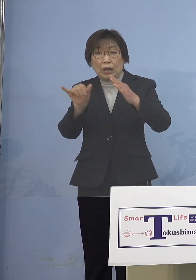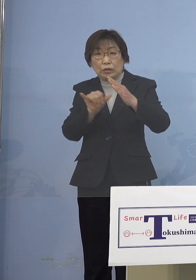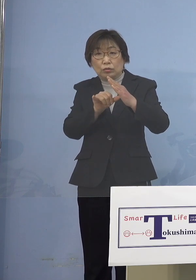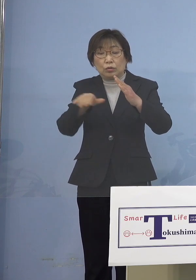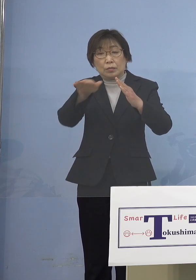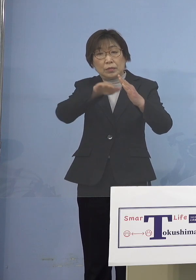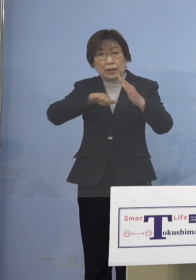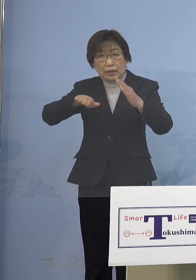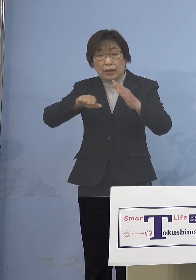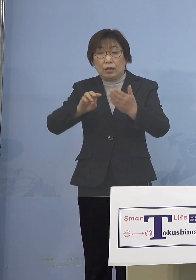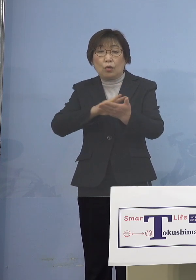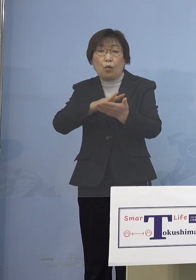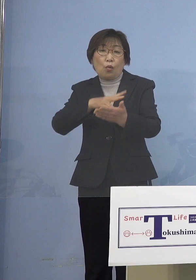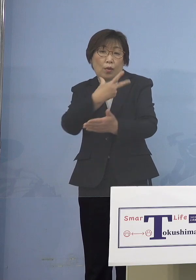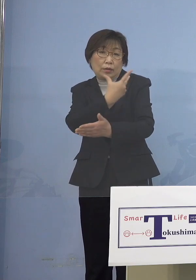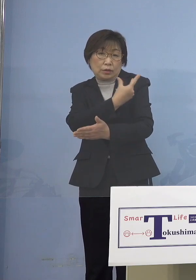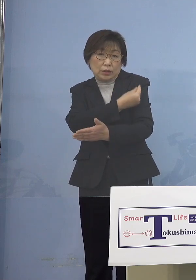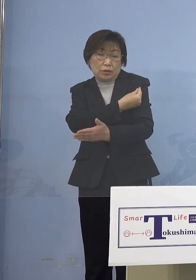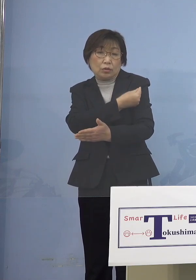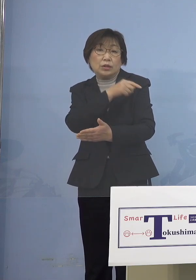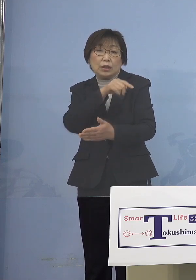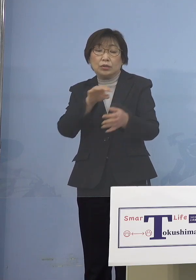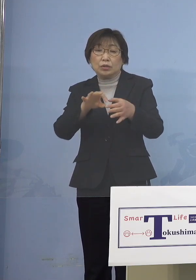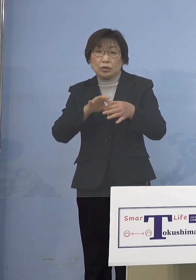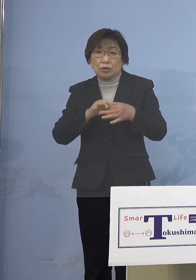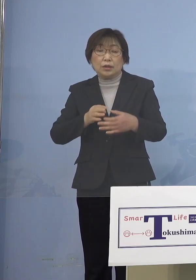ワクチン接種についてであります